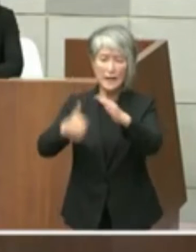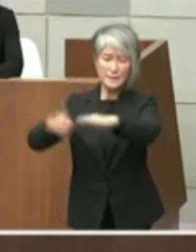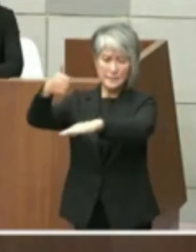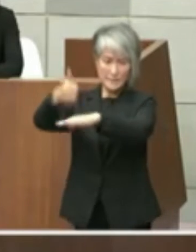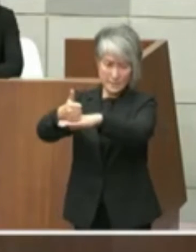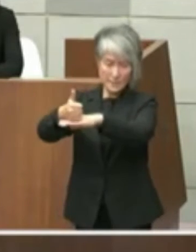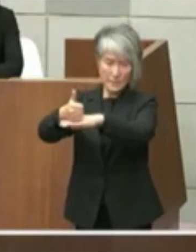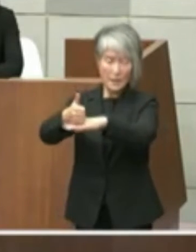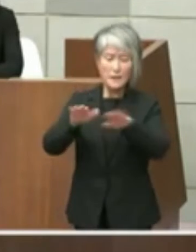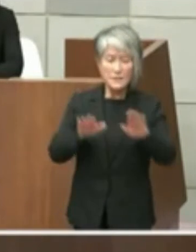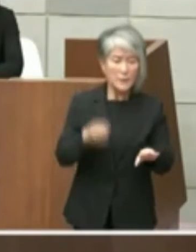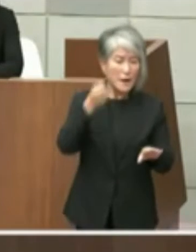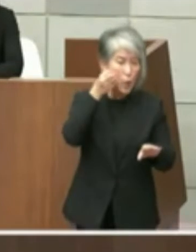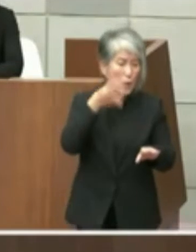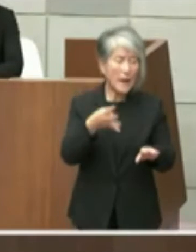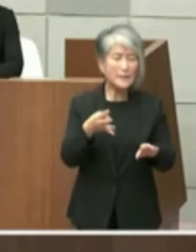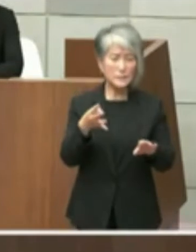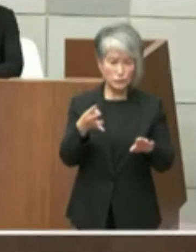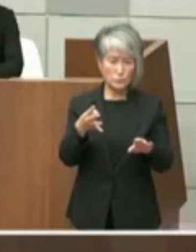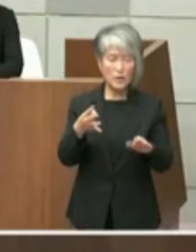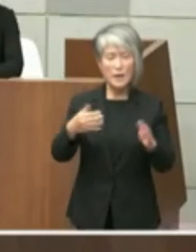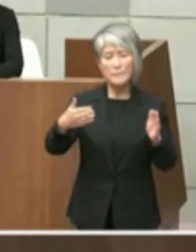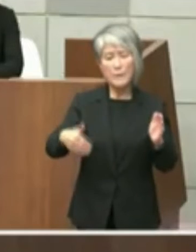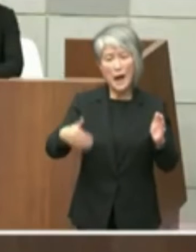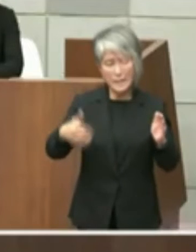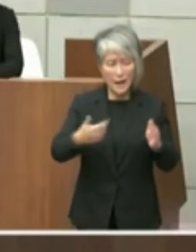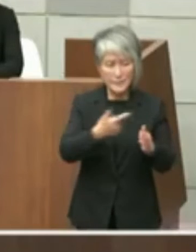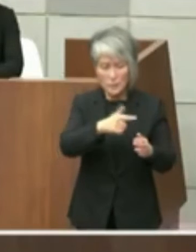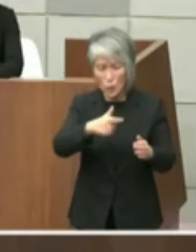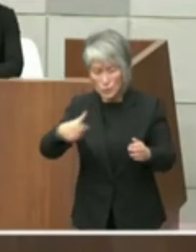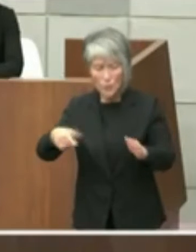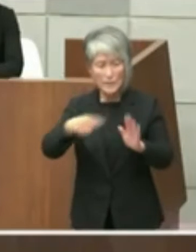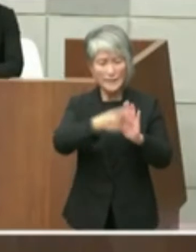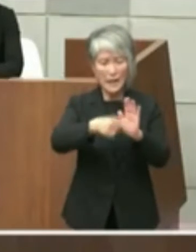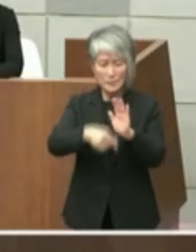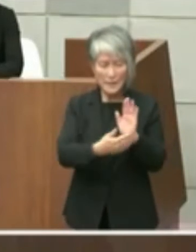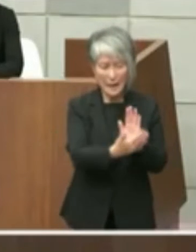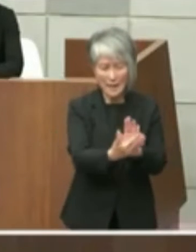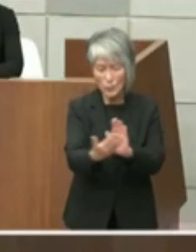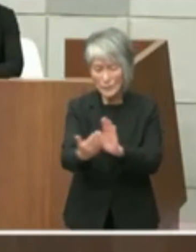程度の経過であり知事もどんどんにさ様々 なテーマに対応すべき状況だと思いますの